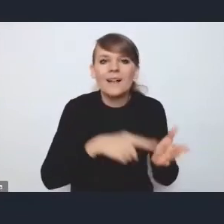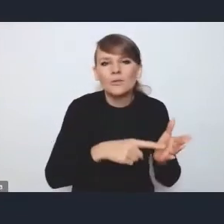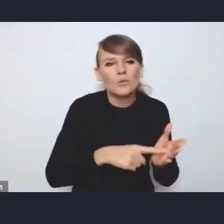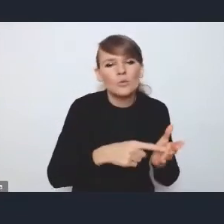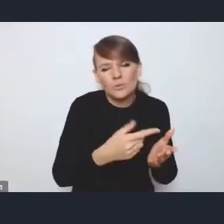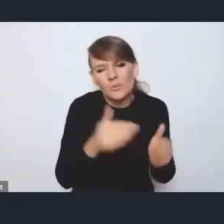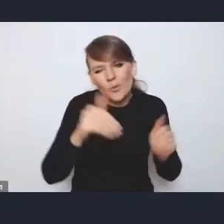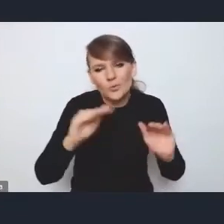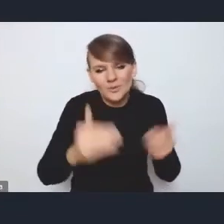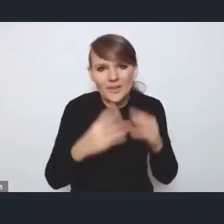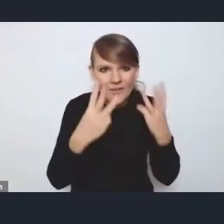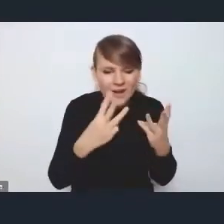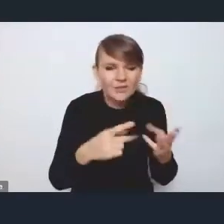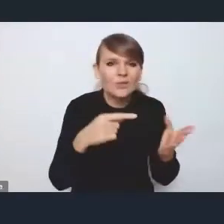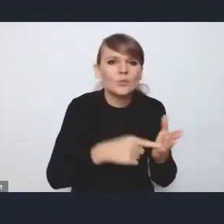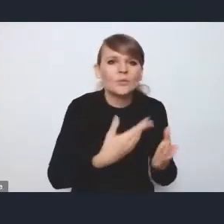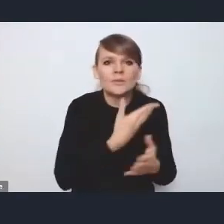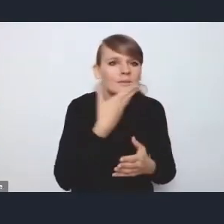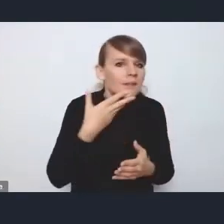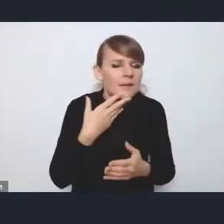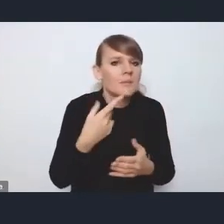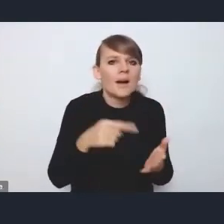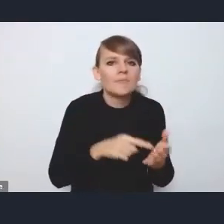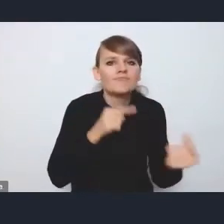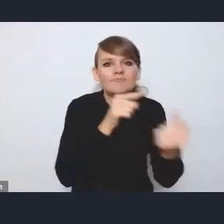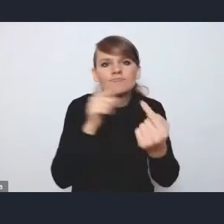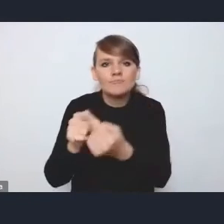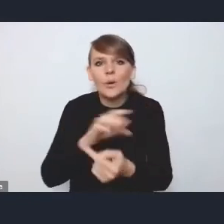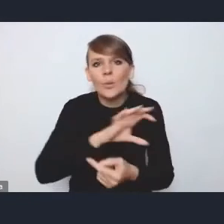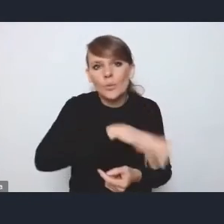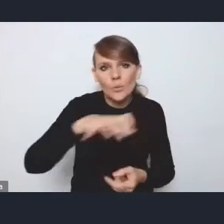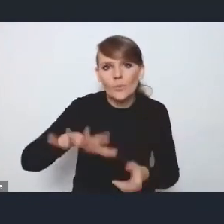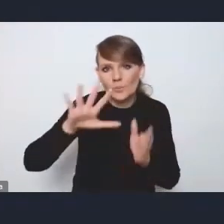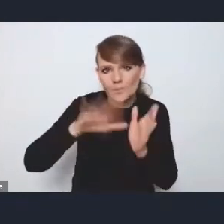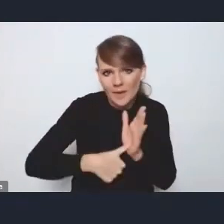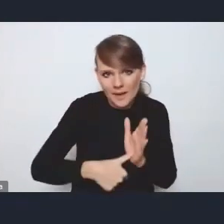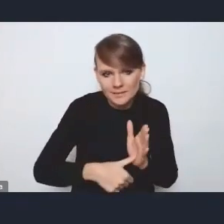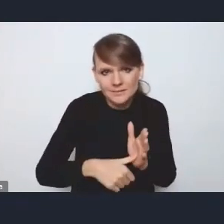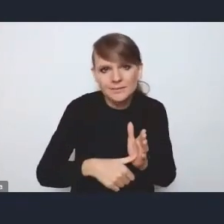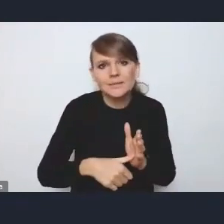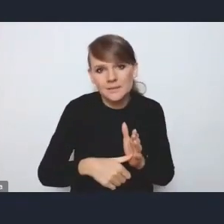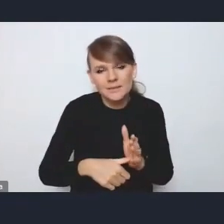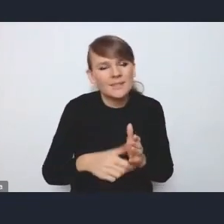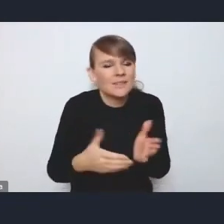bo tutaj nie ma za bardzo adresowań do poszczególnych grup miast działań, więc pod tym względem nie jest to bardzo istotne,